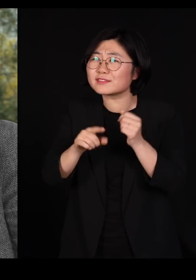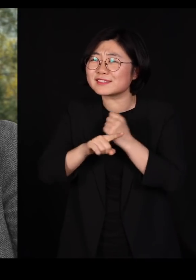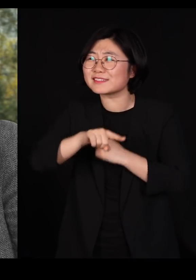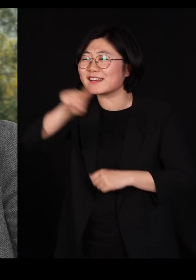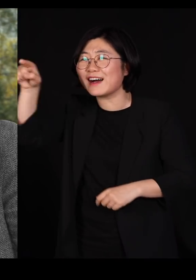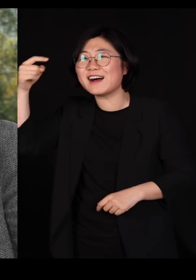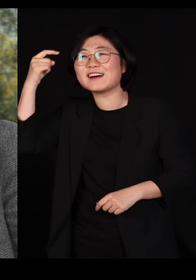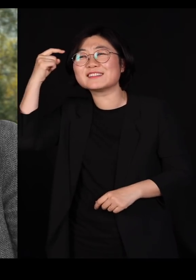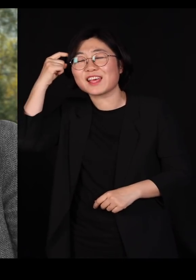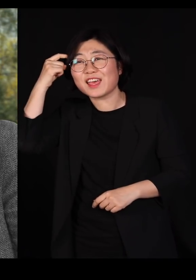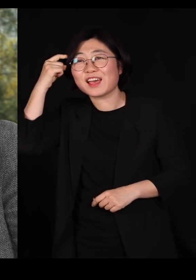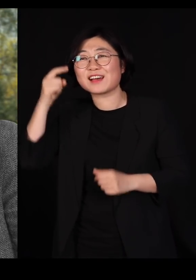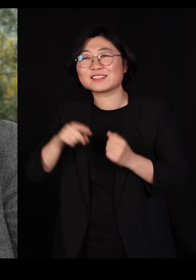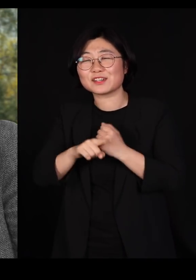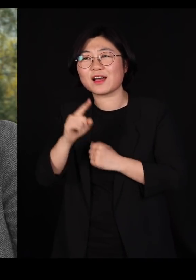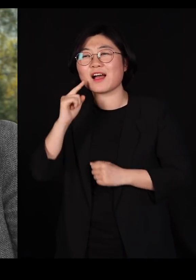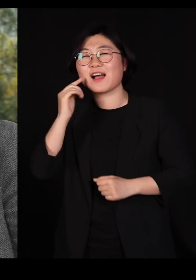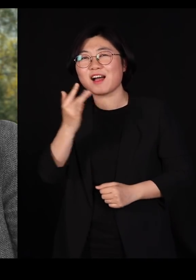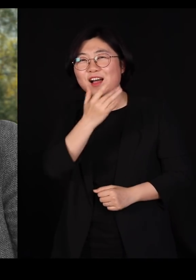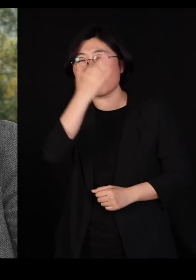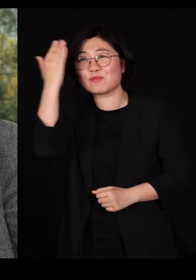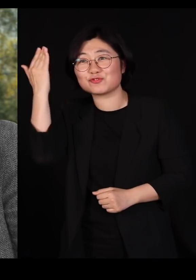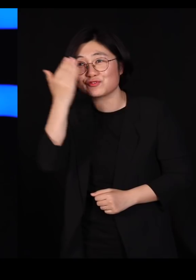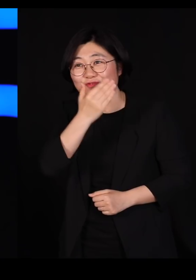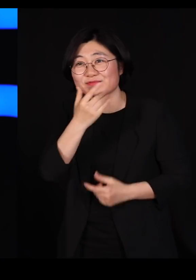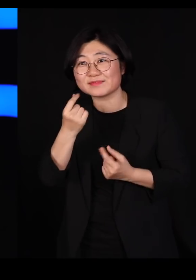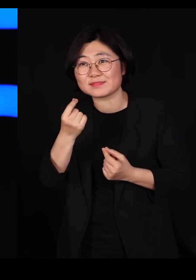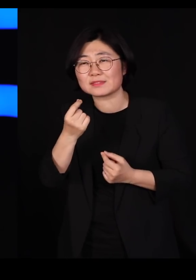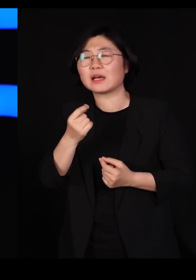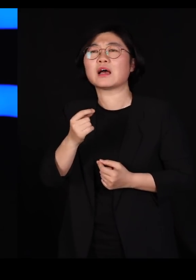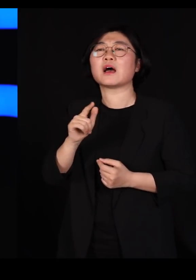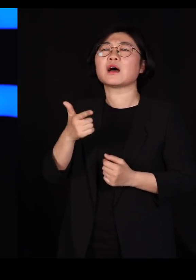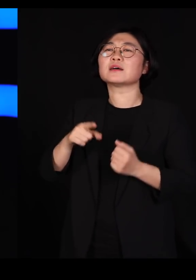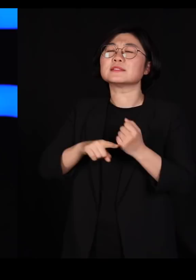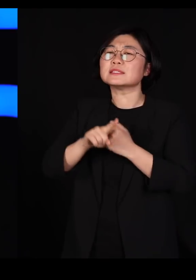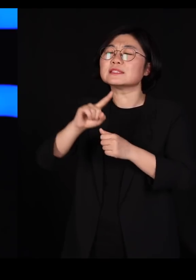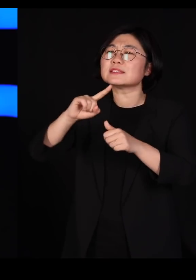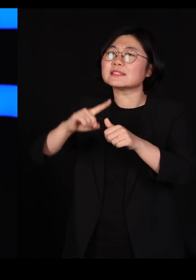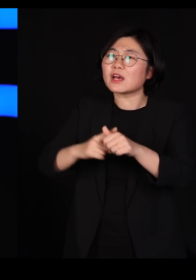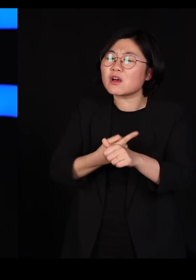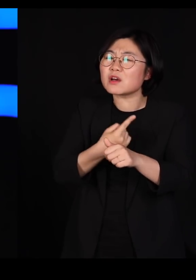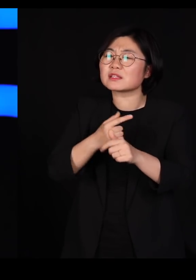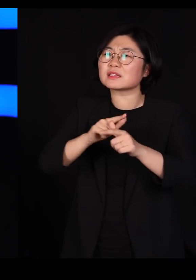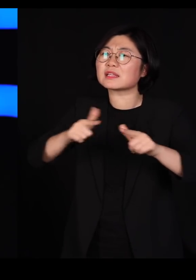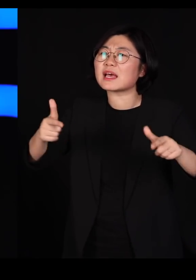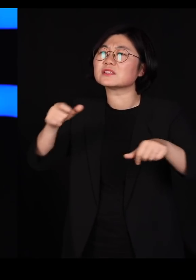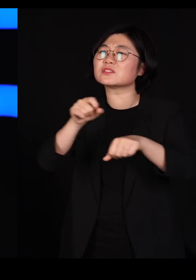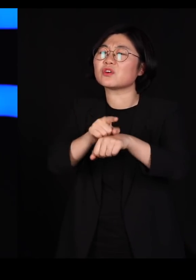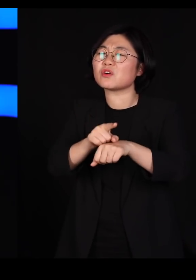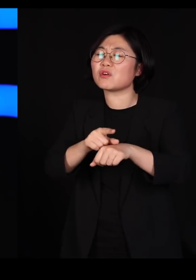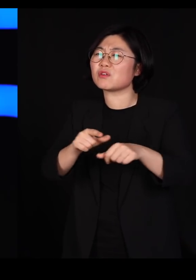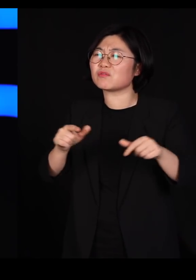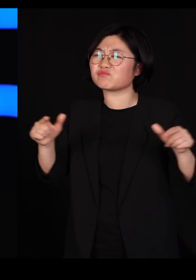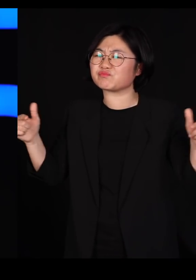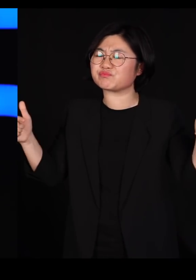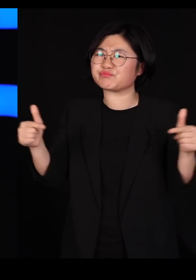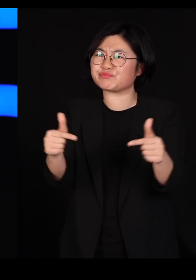아름다운 순수라기 보다는요 우리가 자연의 다양성을 줄여버리면